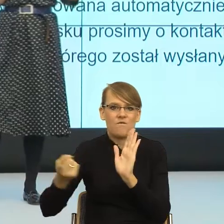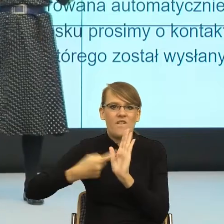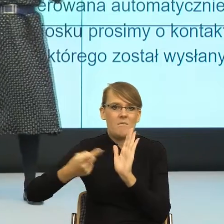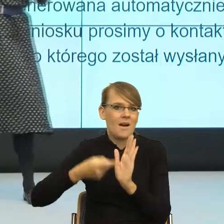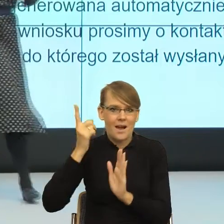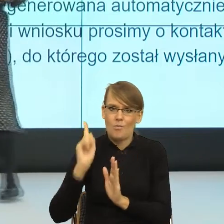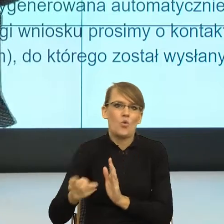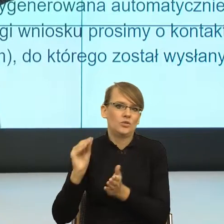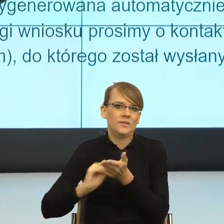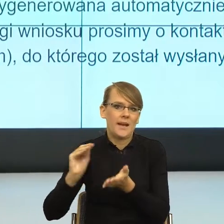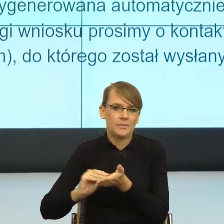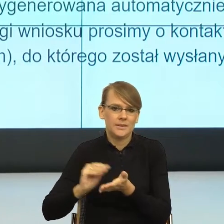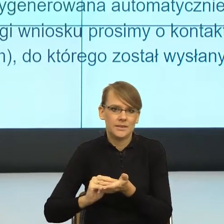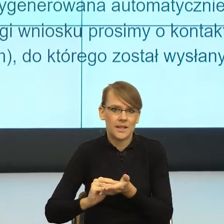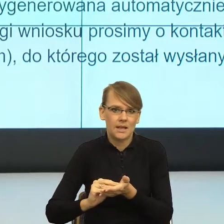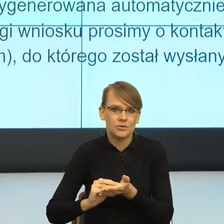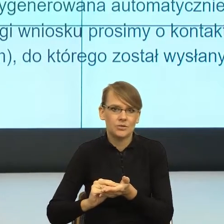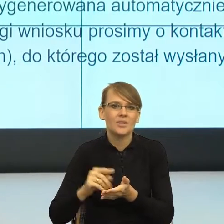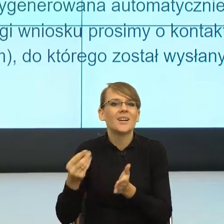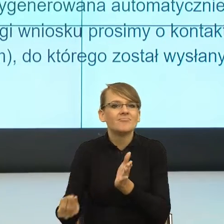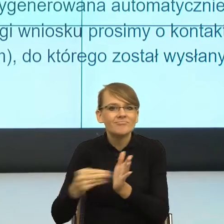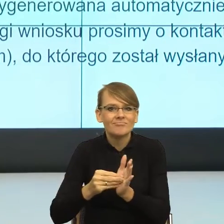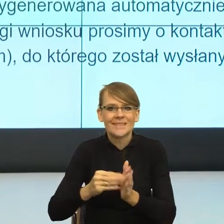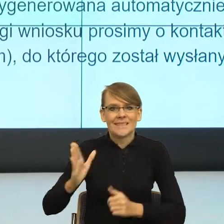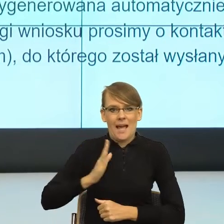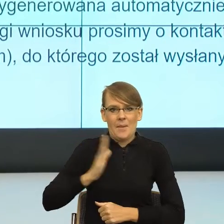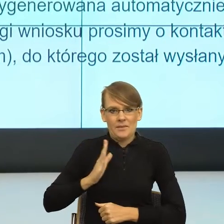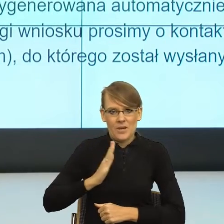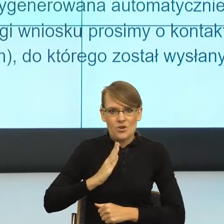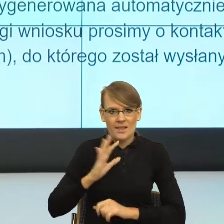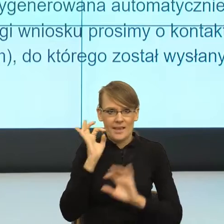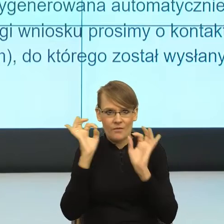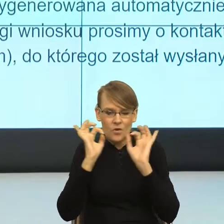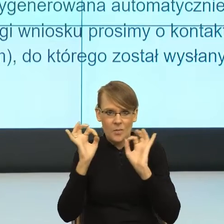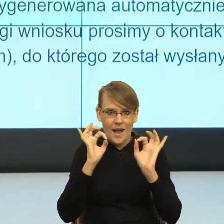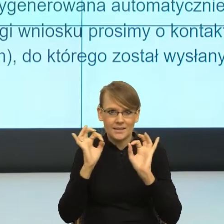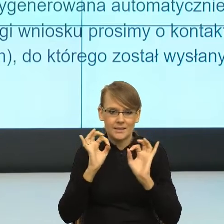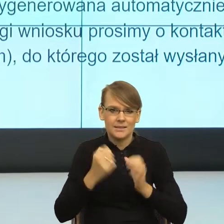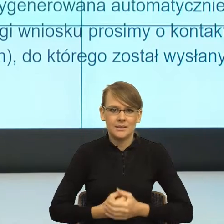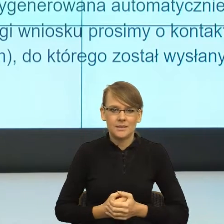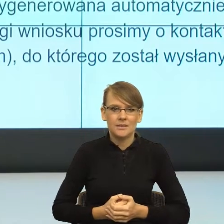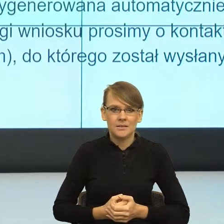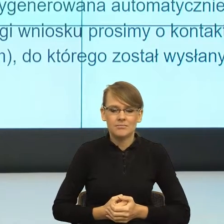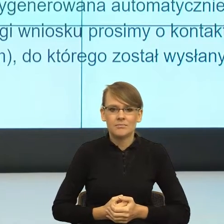widzenia zabezpieczenia informacji w taki sposób, żeby było wskazane,